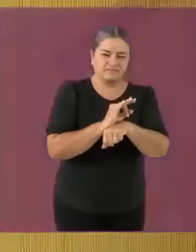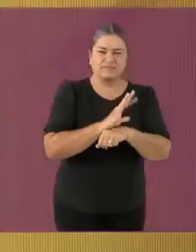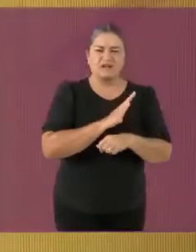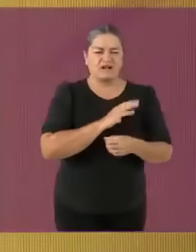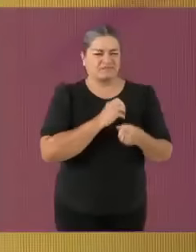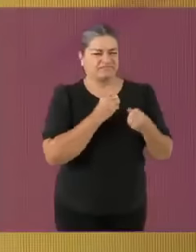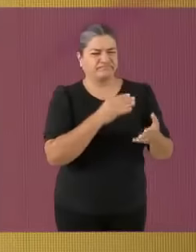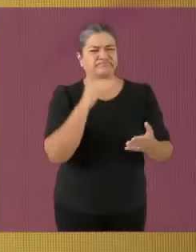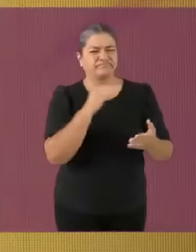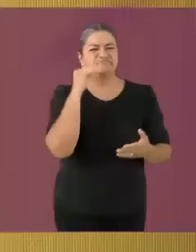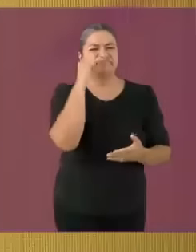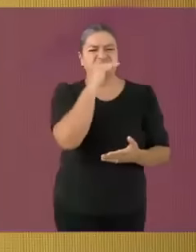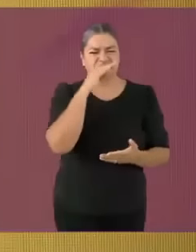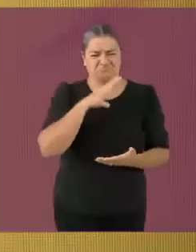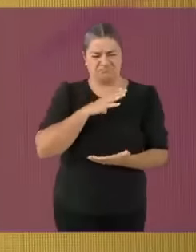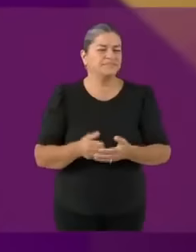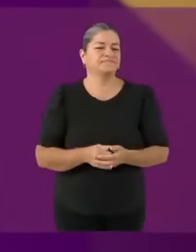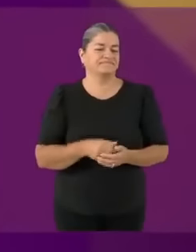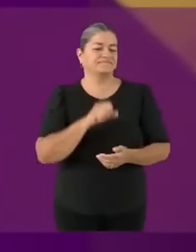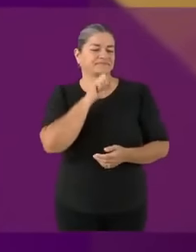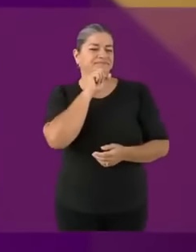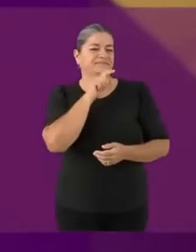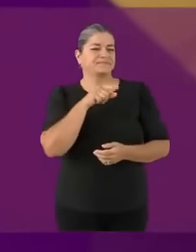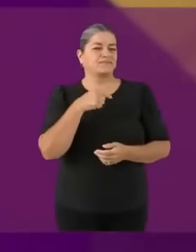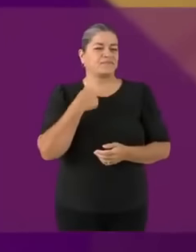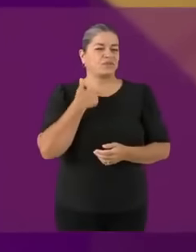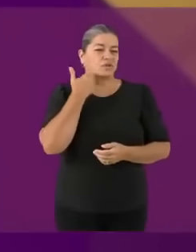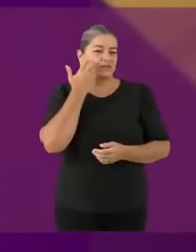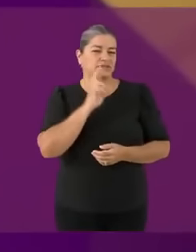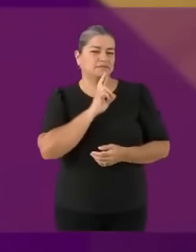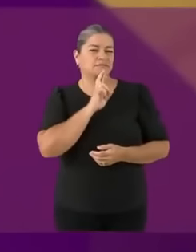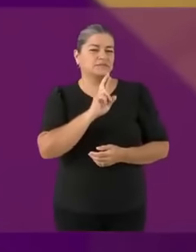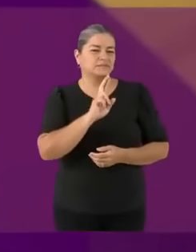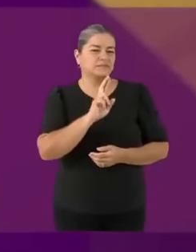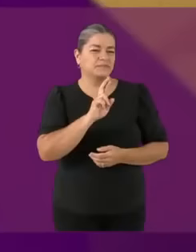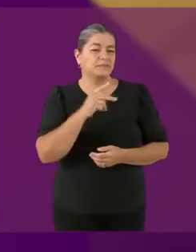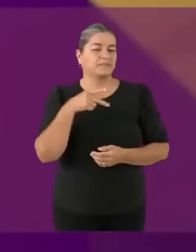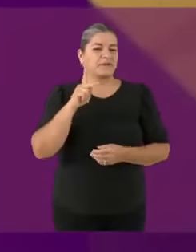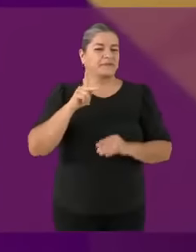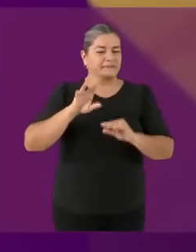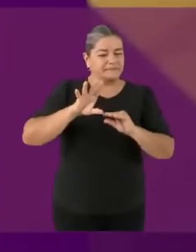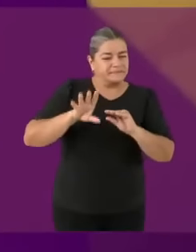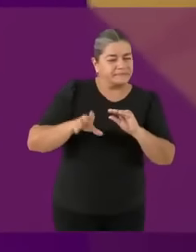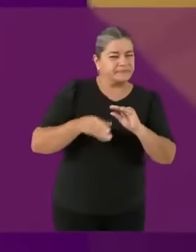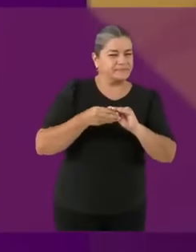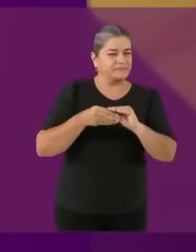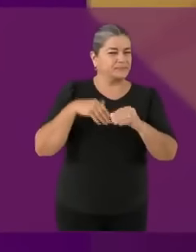Canidato Jorge Nitales, misma pregunta Antes que nada y por educación me quiero m4sturb4r 🧐 Soy Jorge Álvarez Máynez